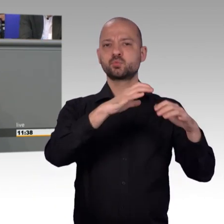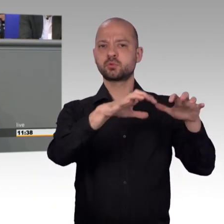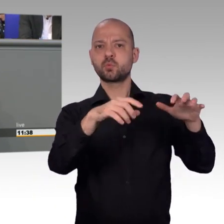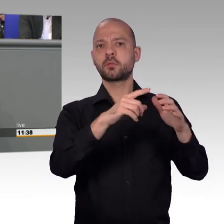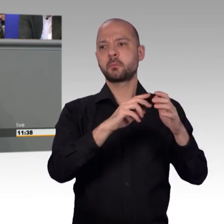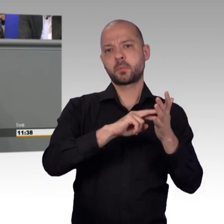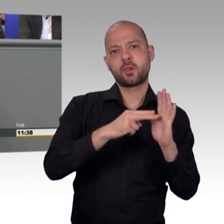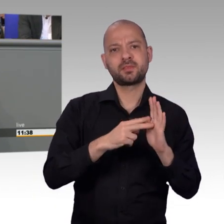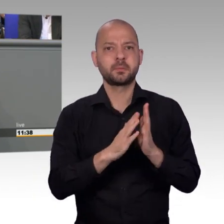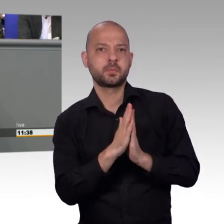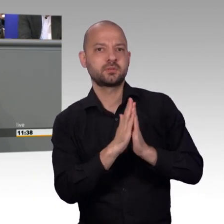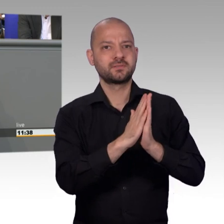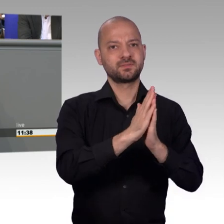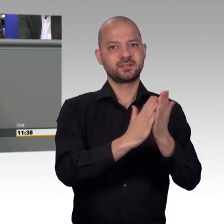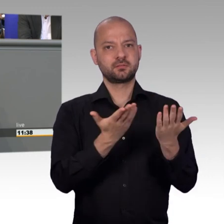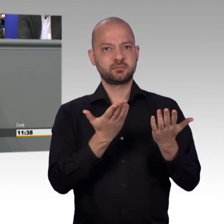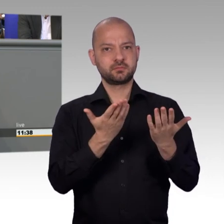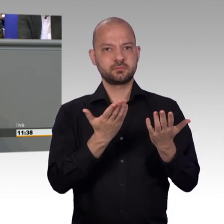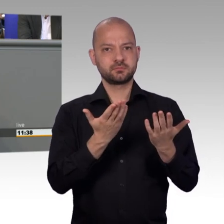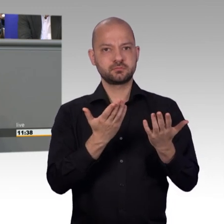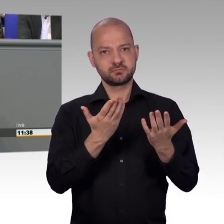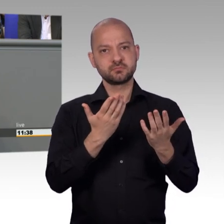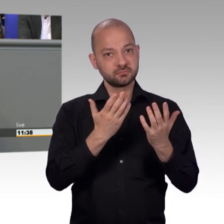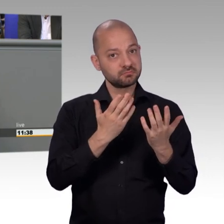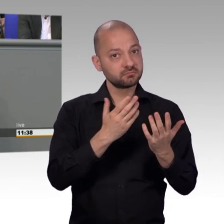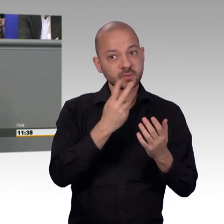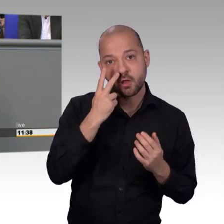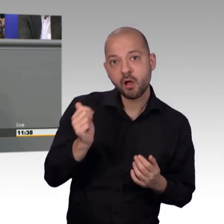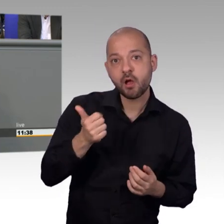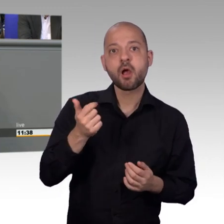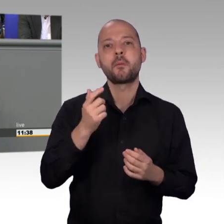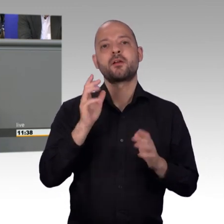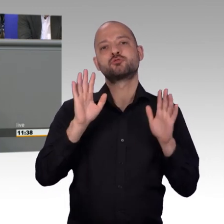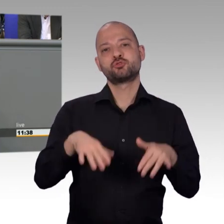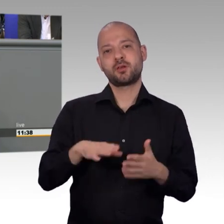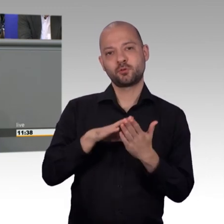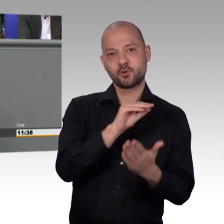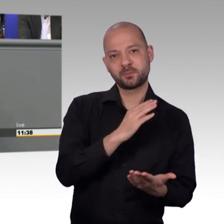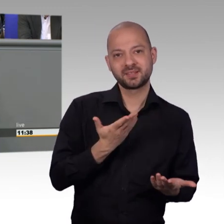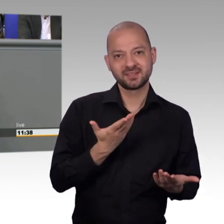gesteuerten politischen Thematik auseinandersetzt. Nein, ganz deutlich, derartig politisch motivierte Aktionen landen